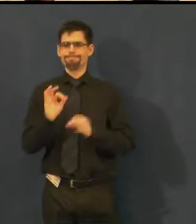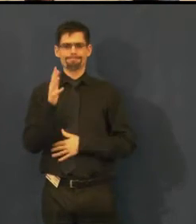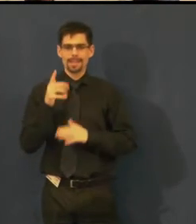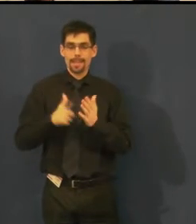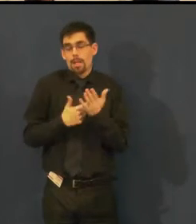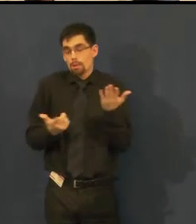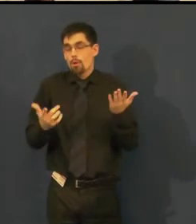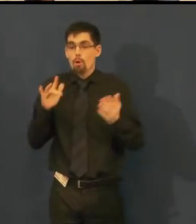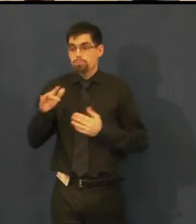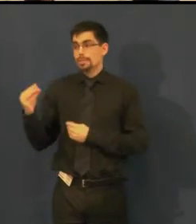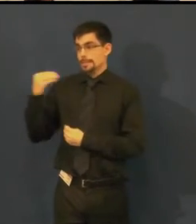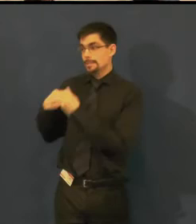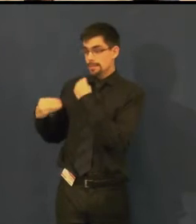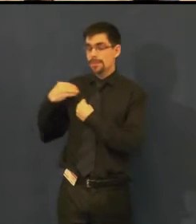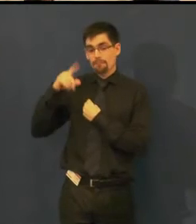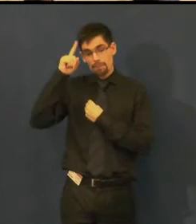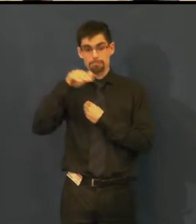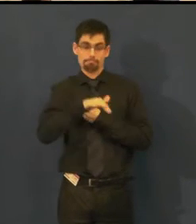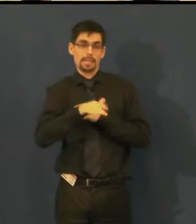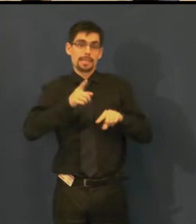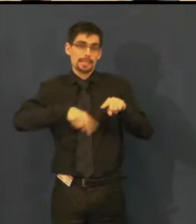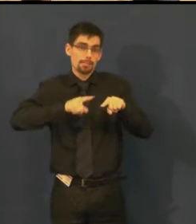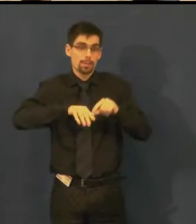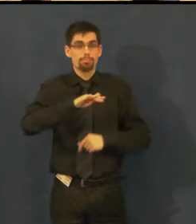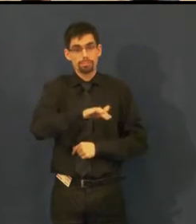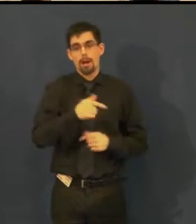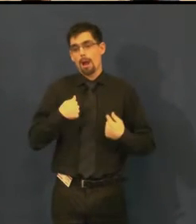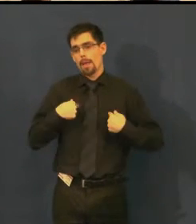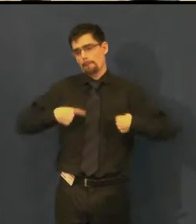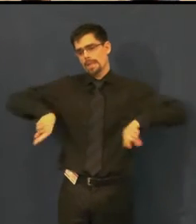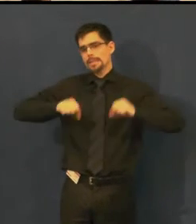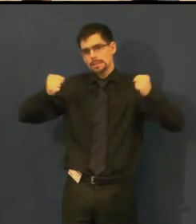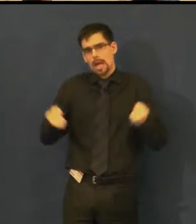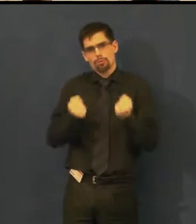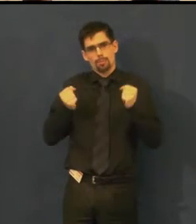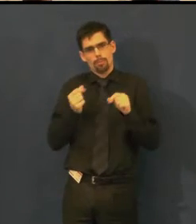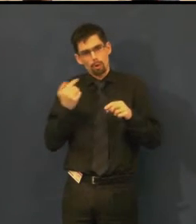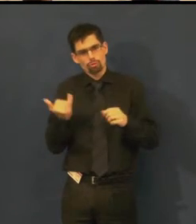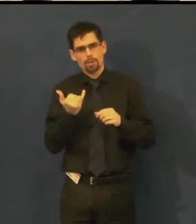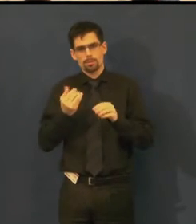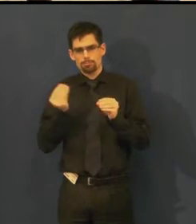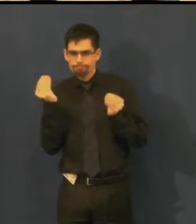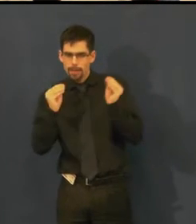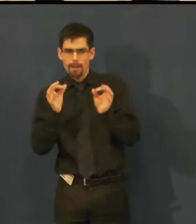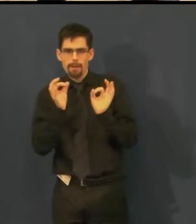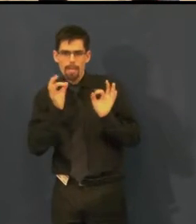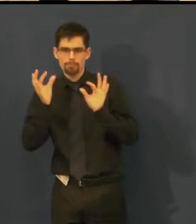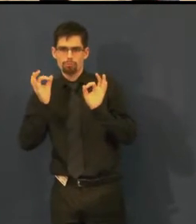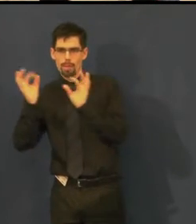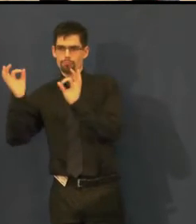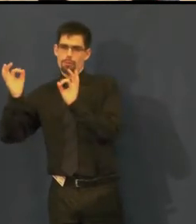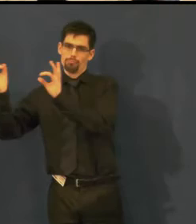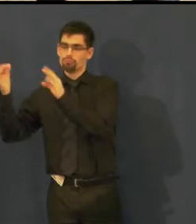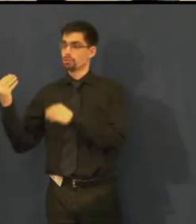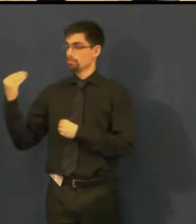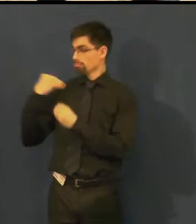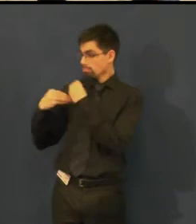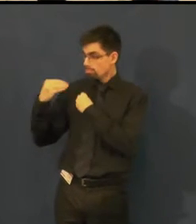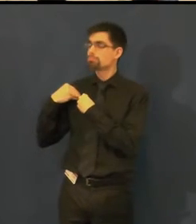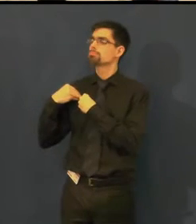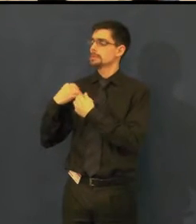ale snažíme se to vylepšovat a vylepšovat a všechny připomínky zapracováváme.